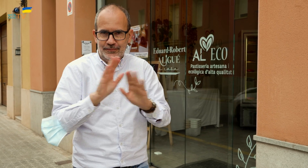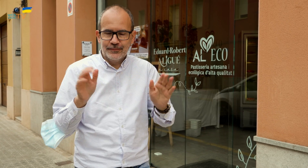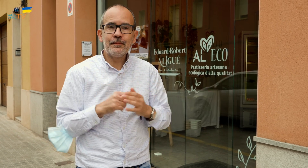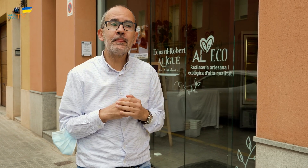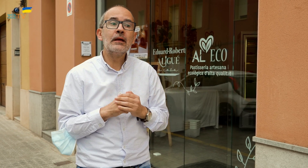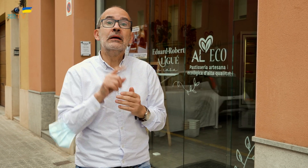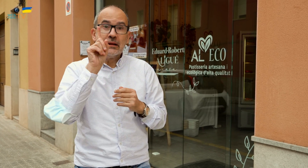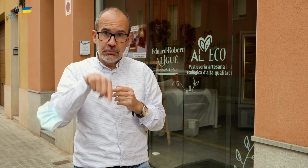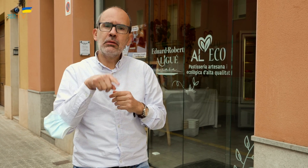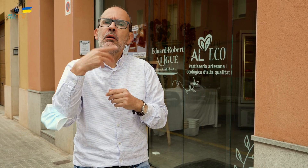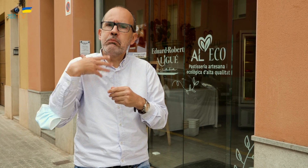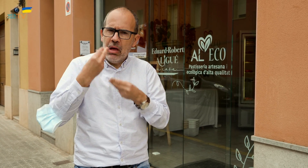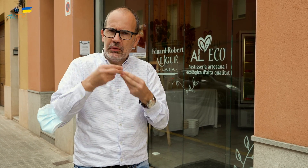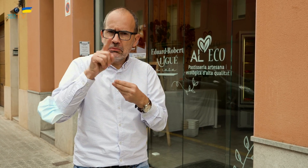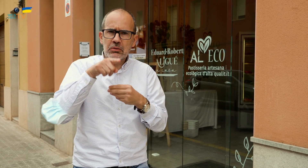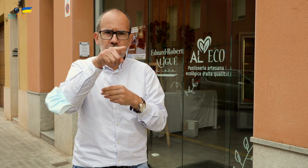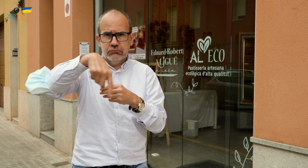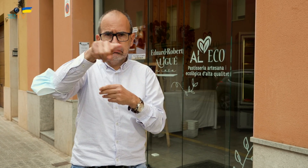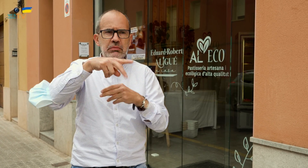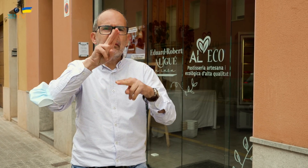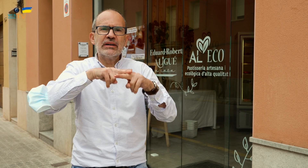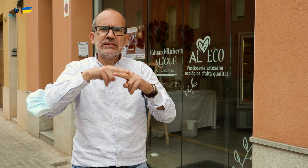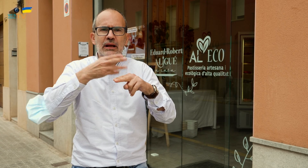si celebráis alguna fiesta importante con muchas personas,